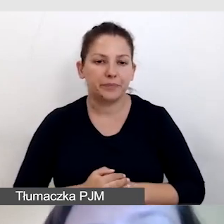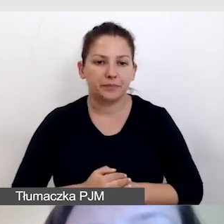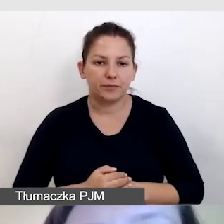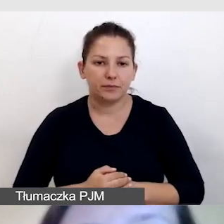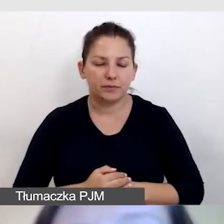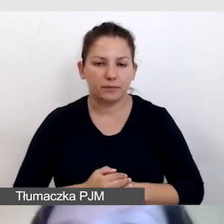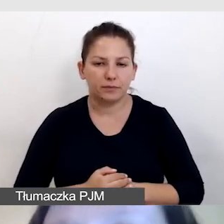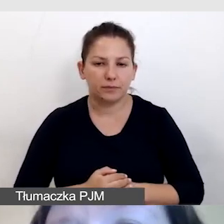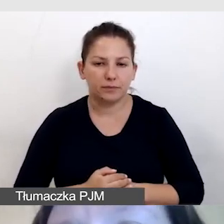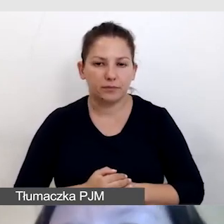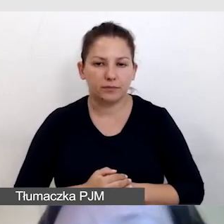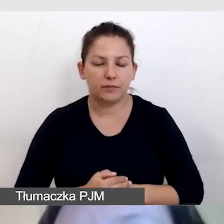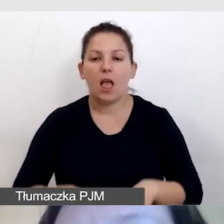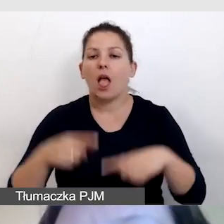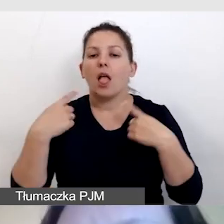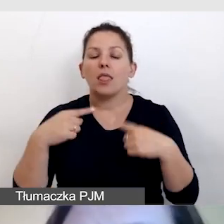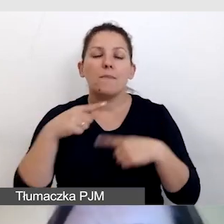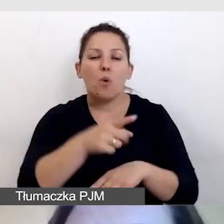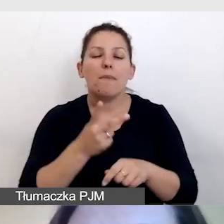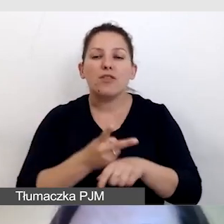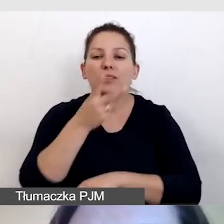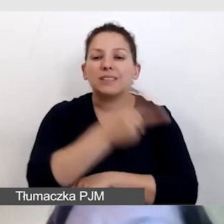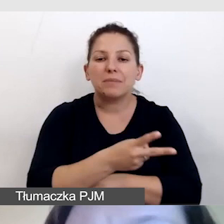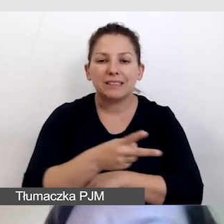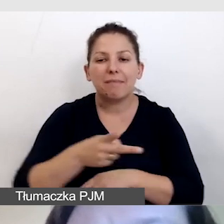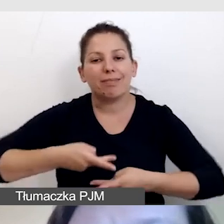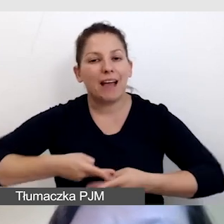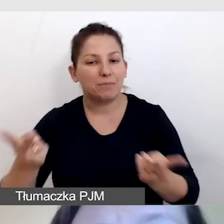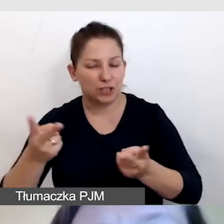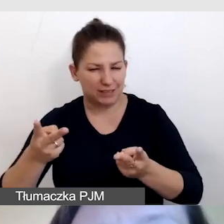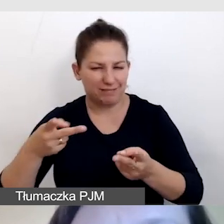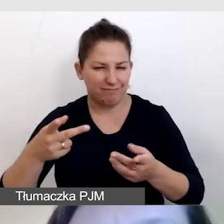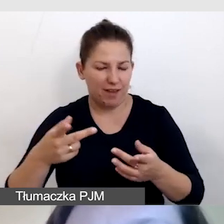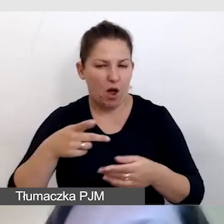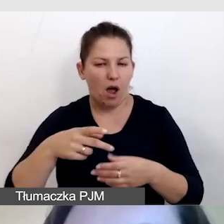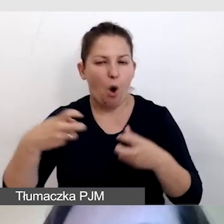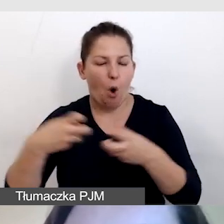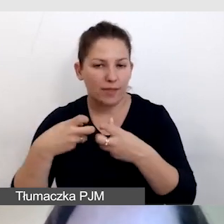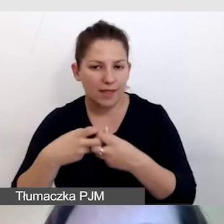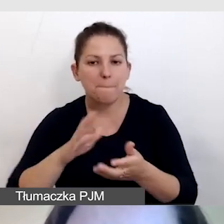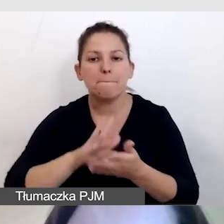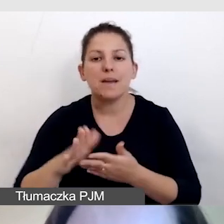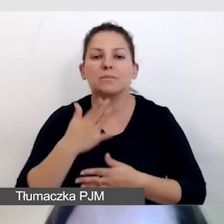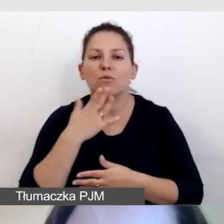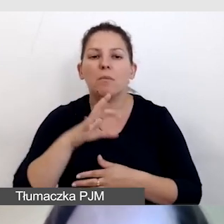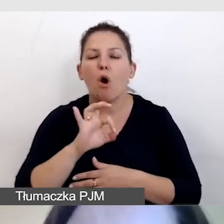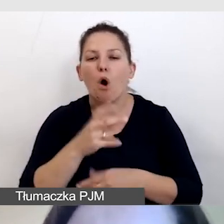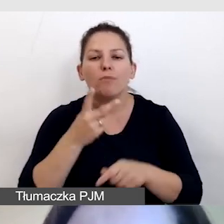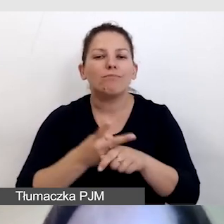Nie byłoby dostępności transmisji online bez mówienia o dostępnym playerze.